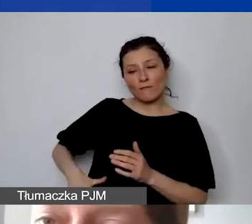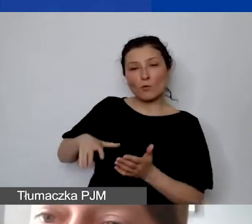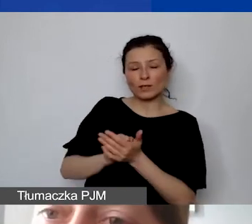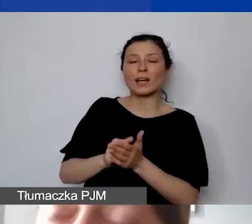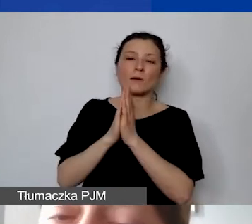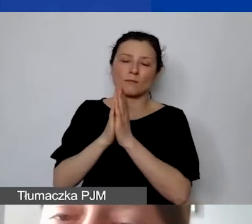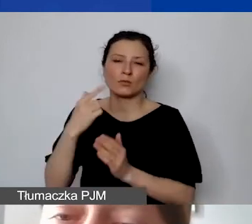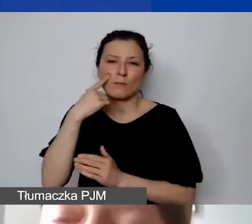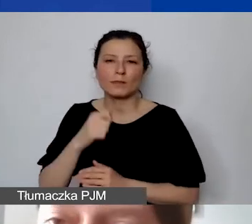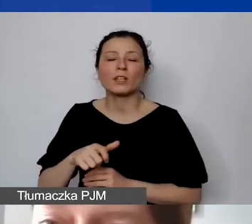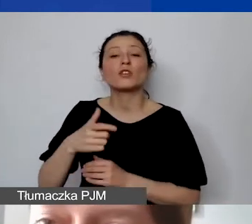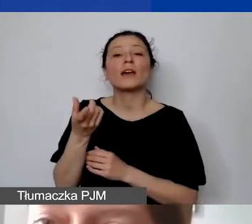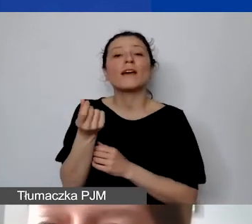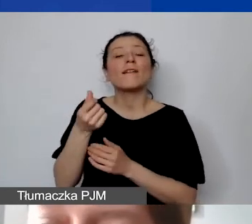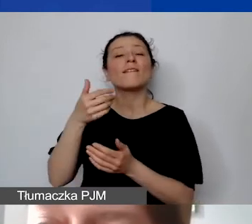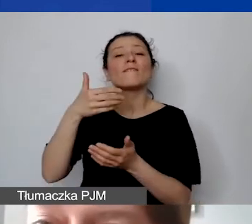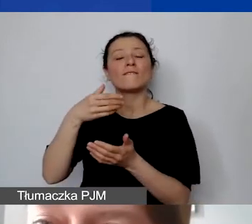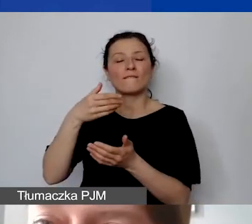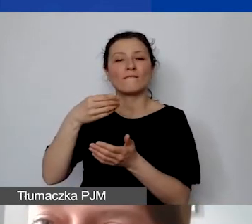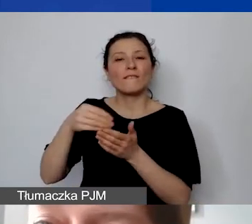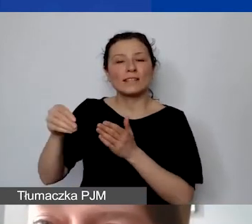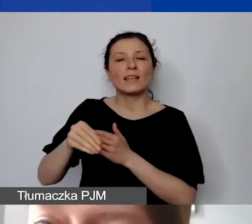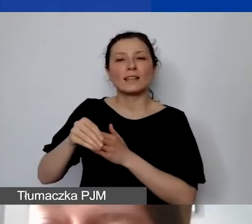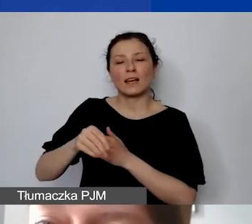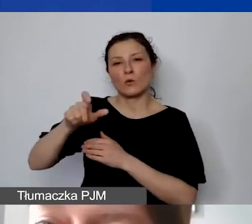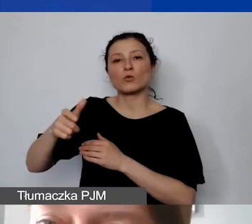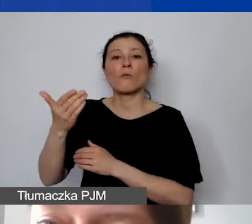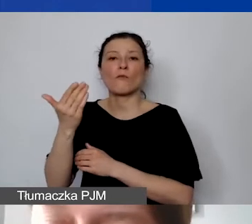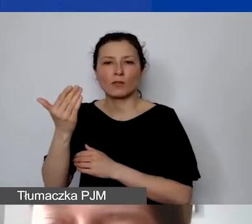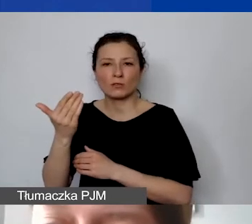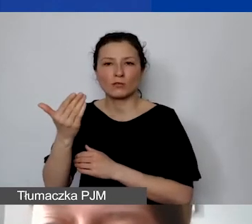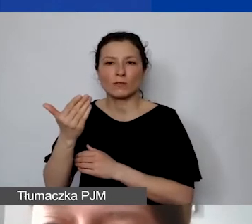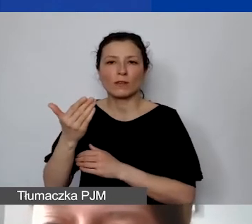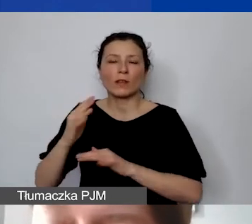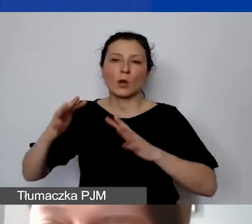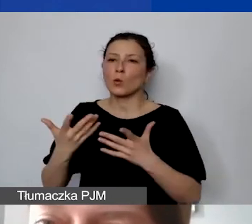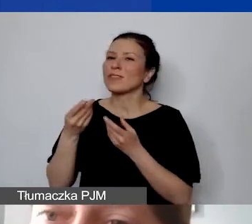w formie niefinansowanego wkładu własnego